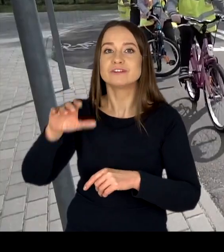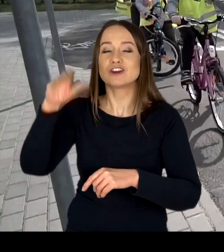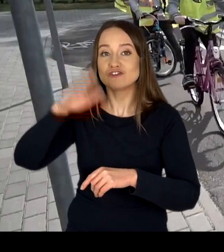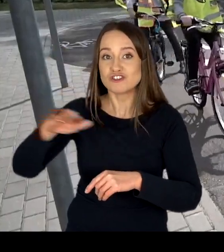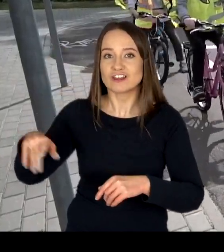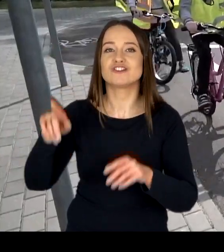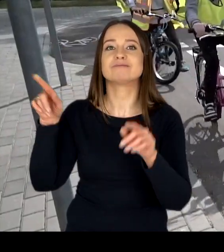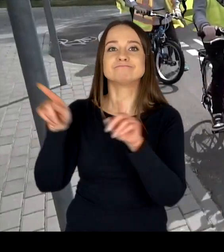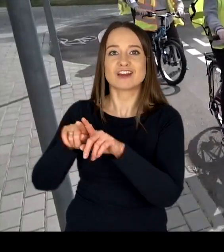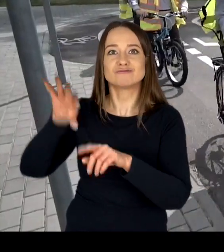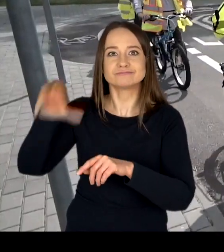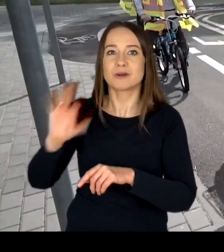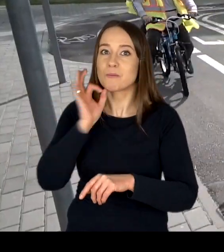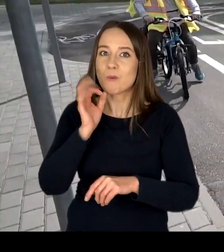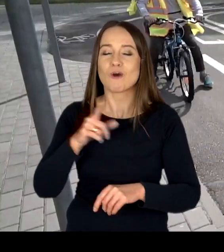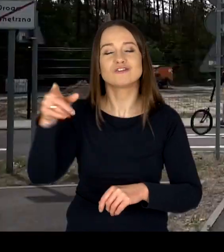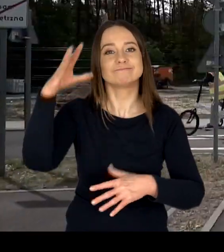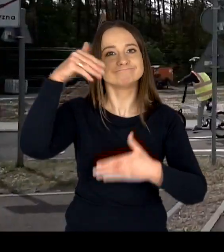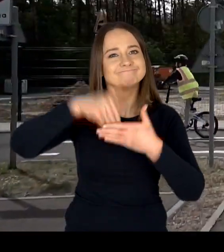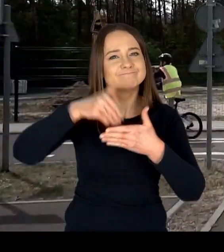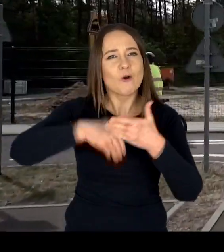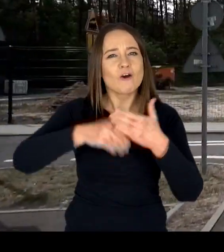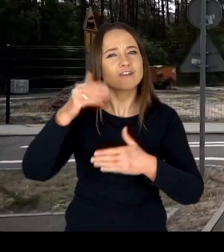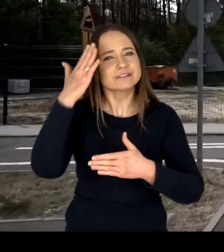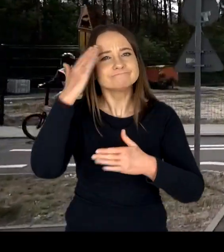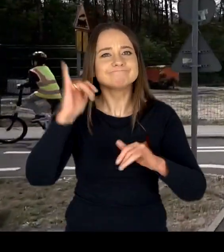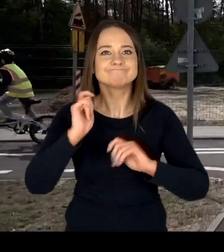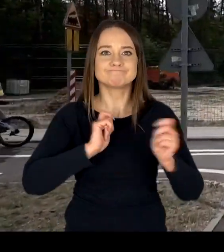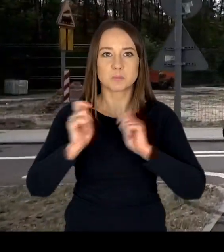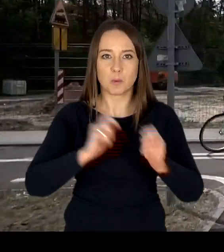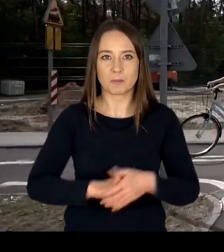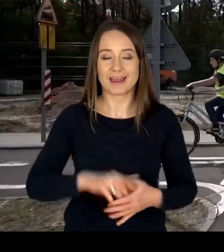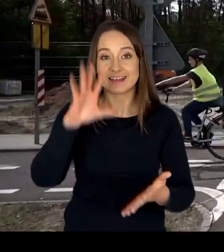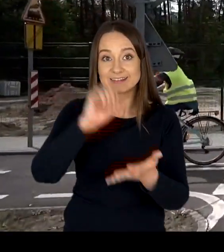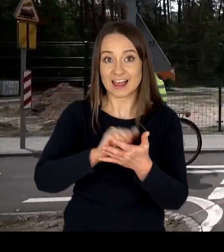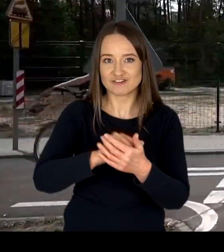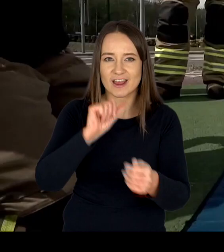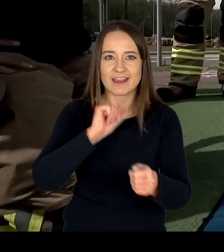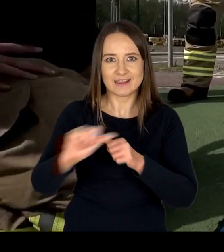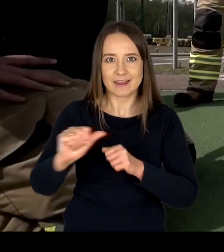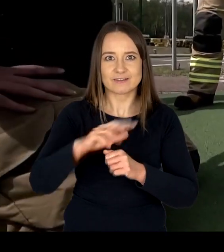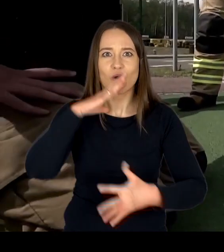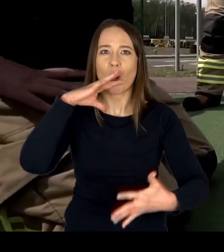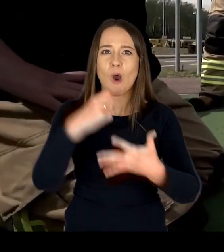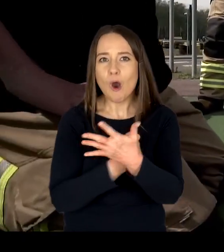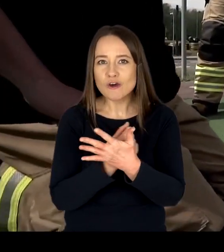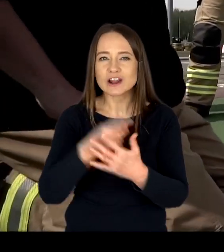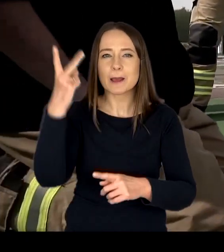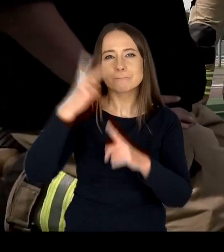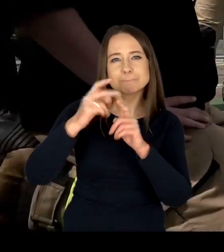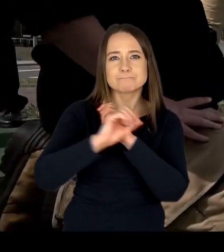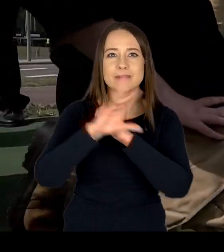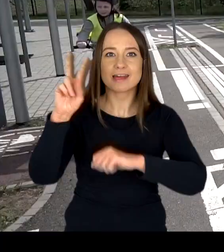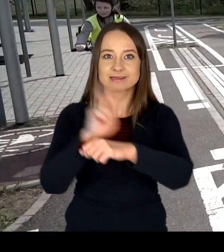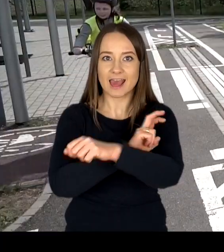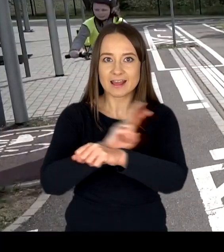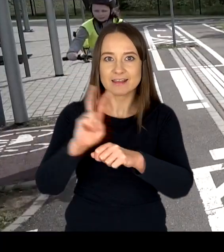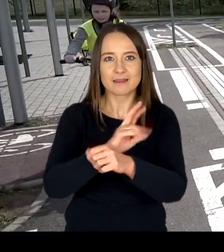w zakresie wychowania komunikacyjnego. Zajęcia prowadzone są z użyciem multimedialnych technik prezentowania wiedzy.